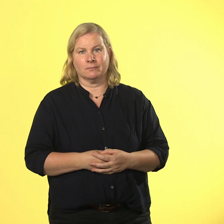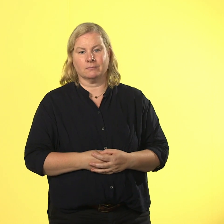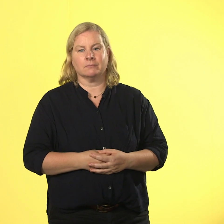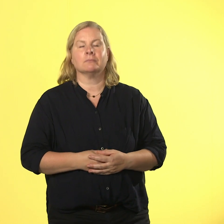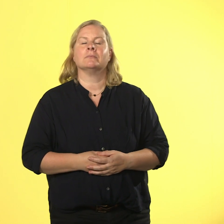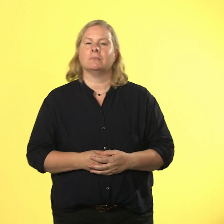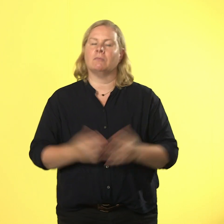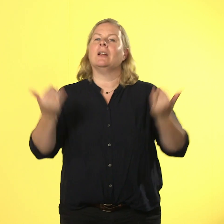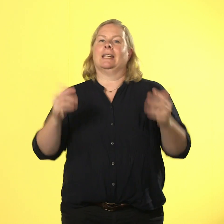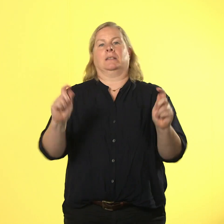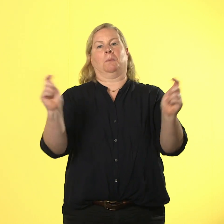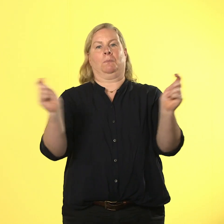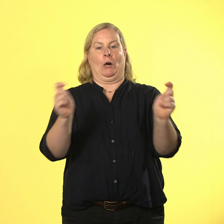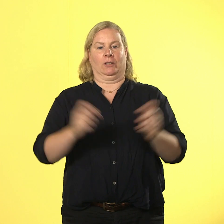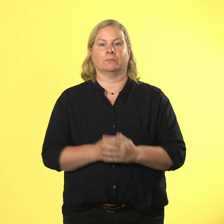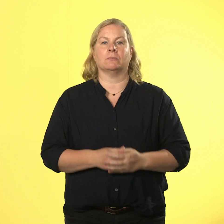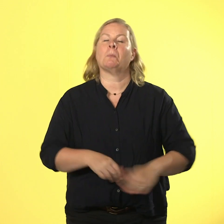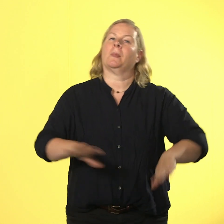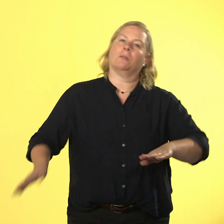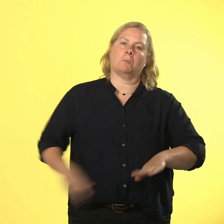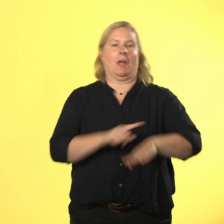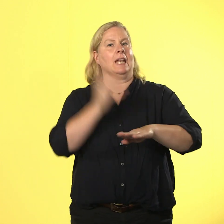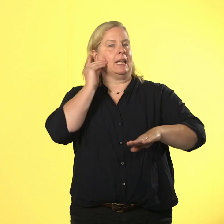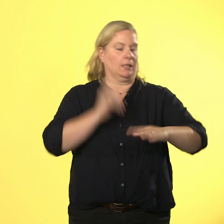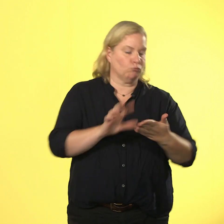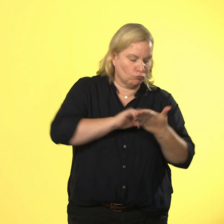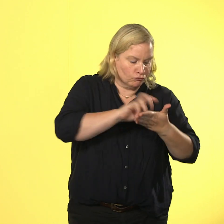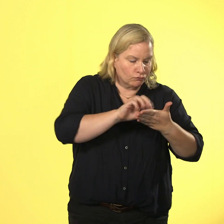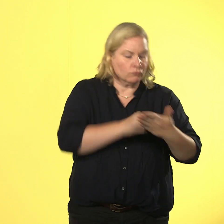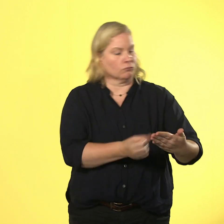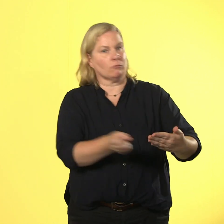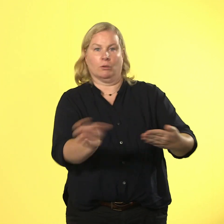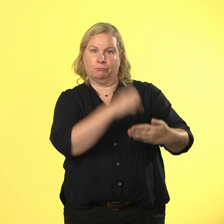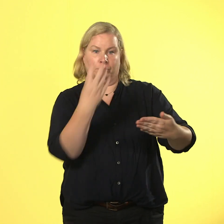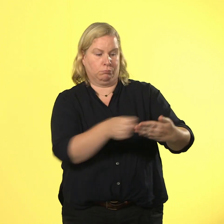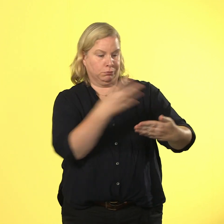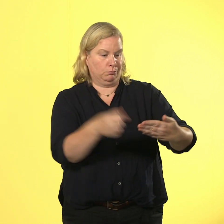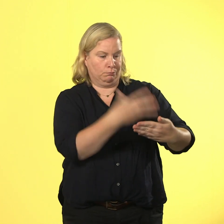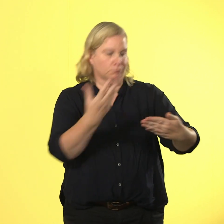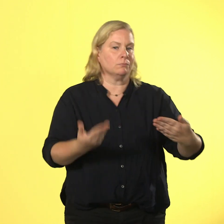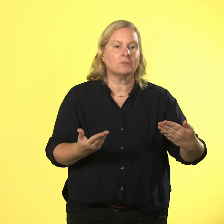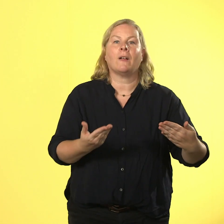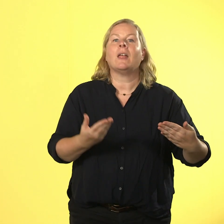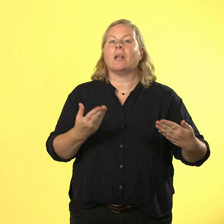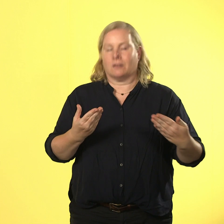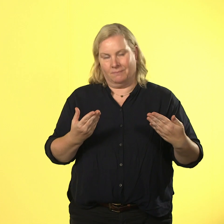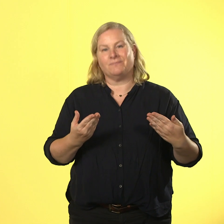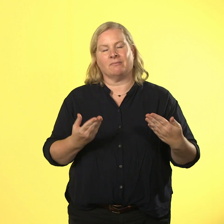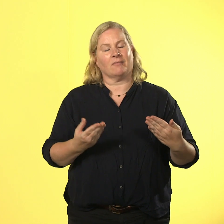handys raus und zack zack alle neuigkeiten checken. und erzählen. die übelste idee des tages: